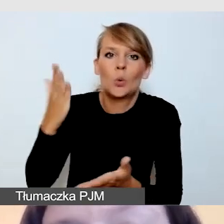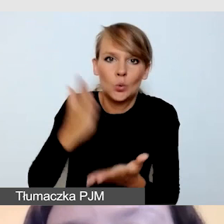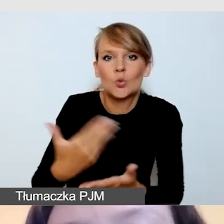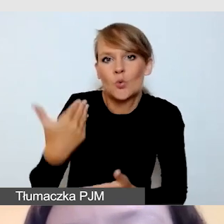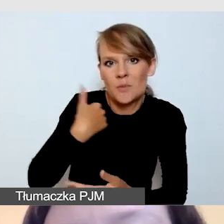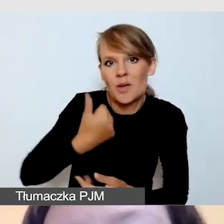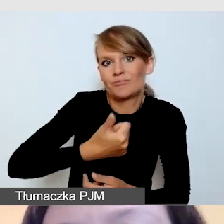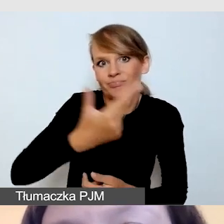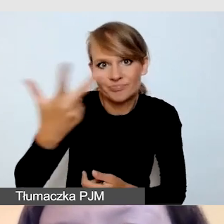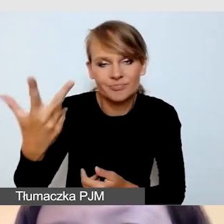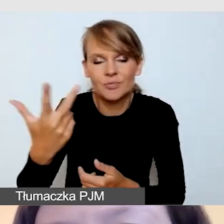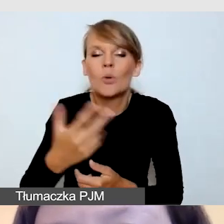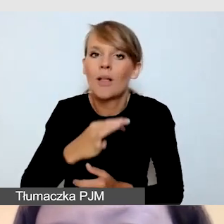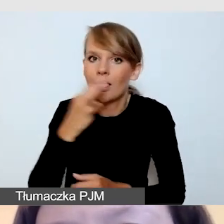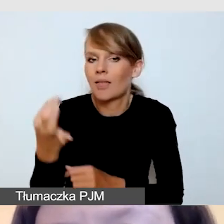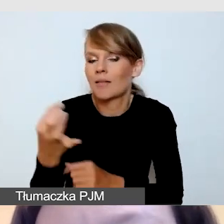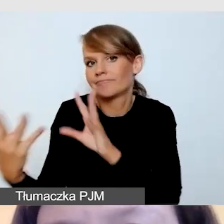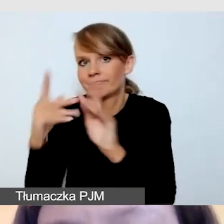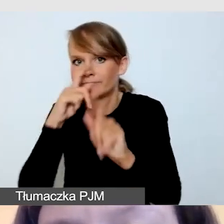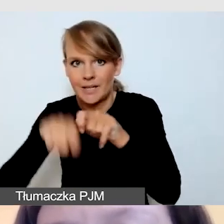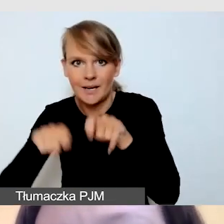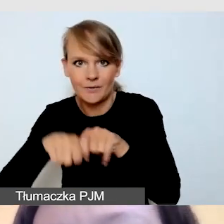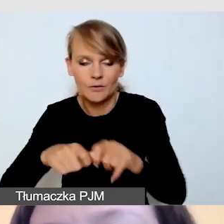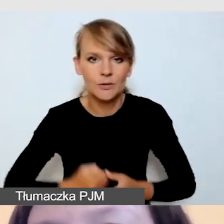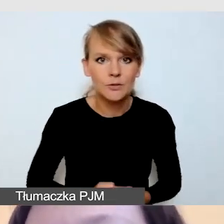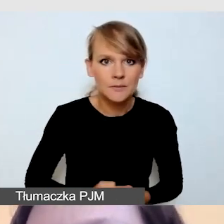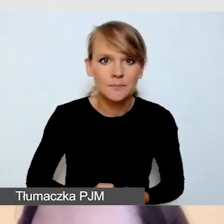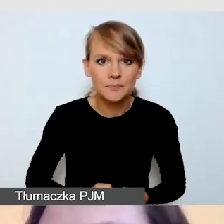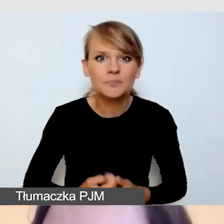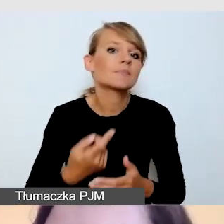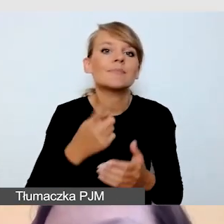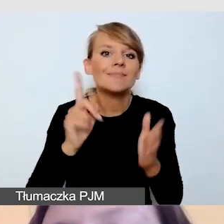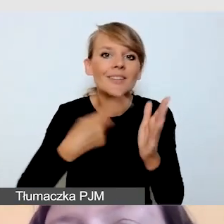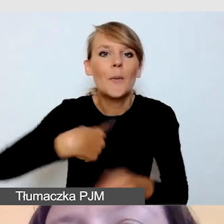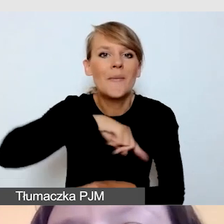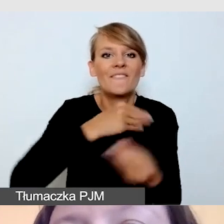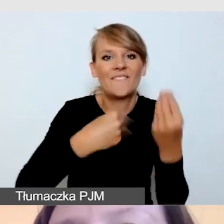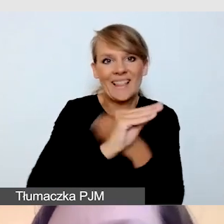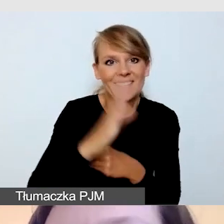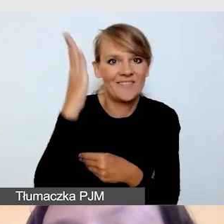Zazwyczaj mamy większy research niż dostawca,